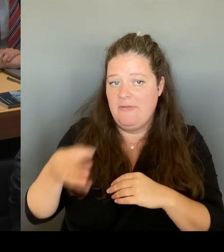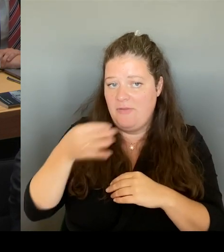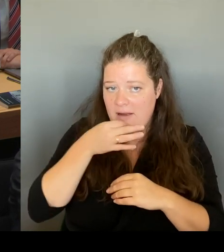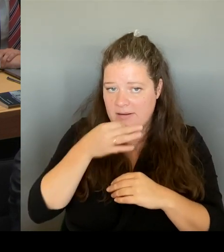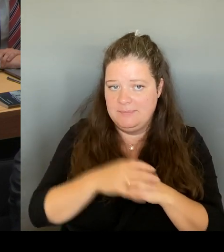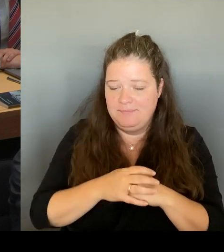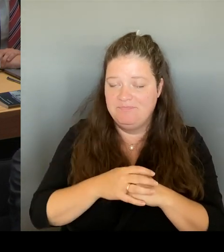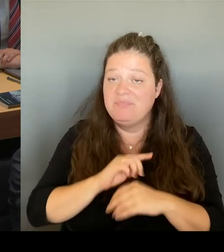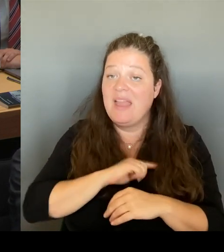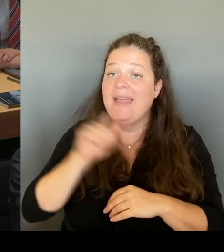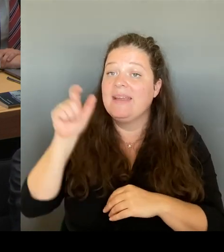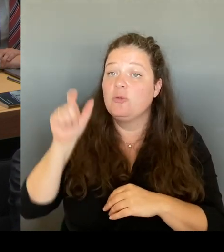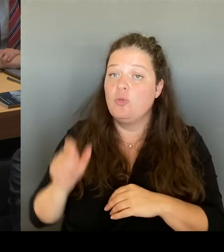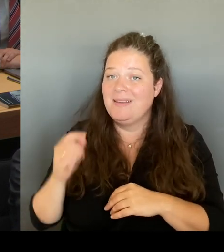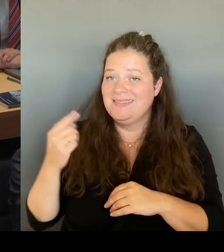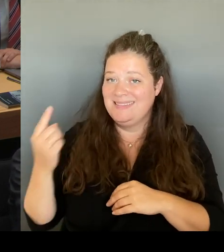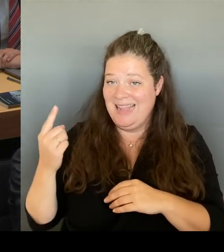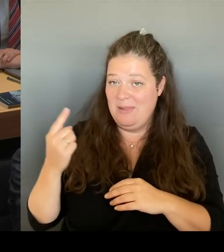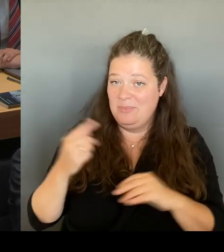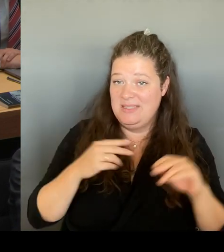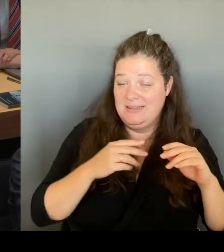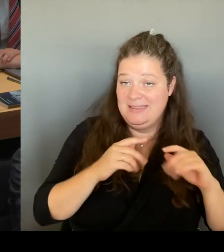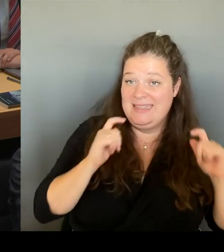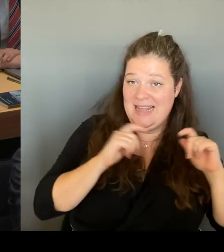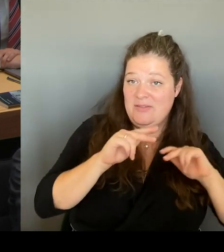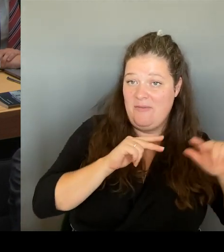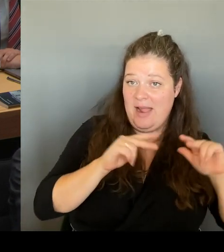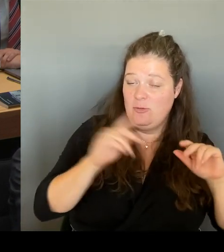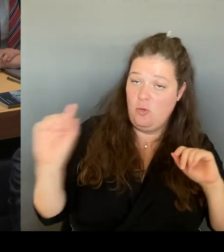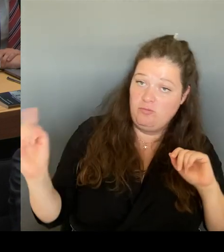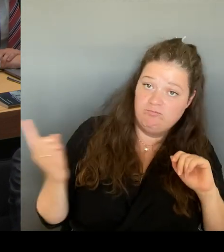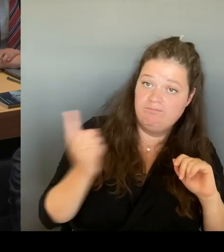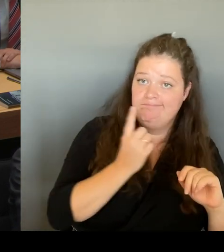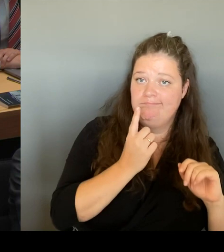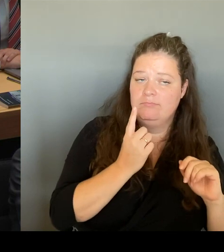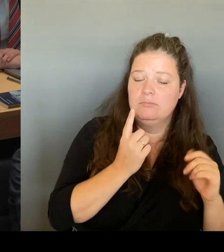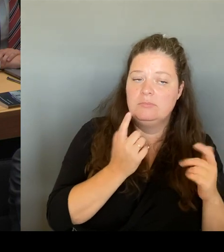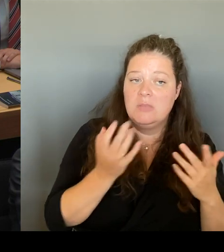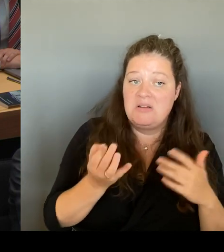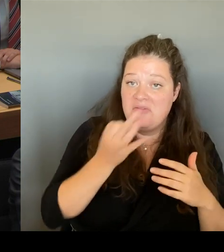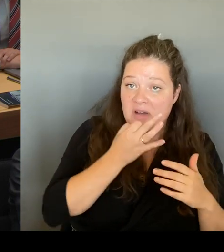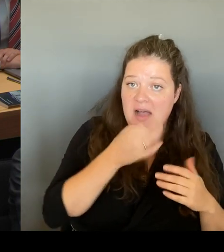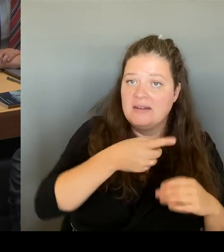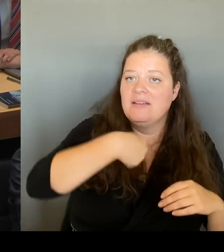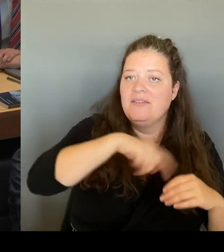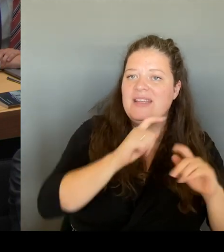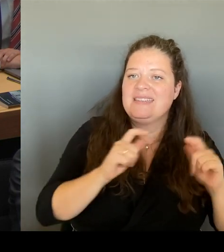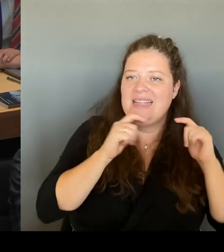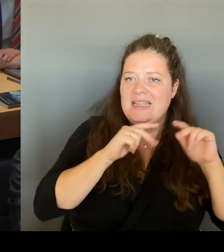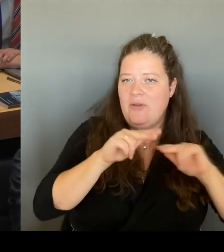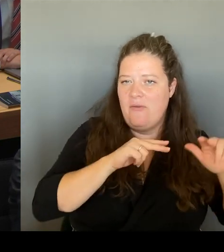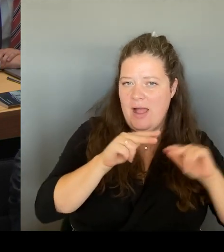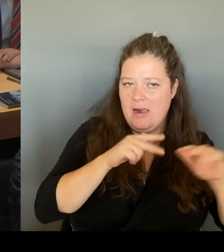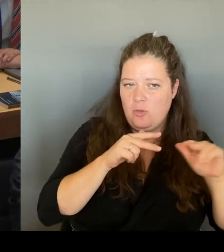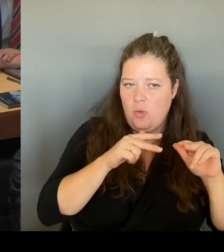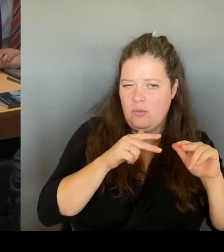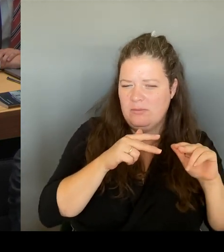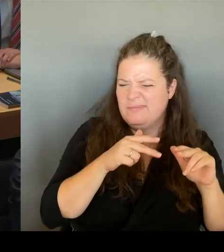versichert, dass er A) mandatiert ist, mit uns darüber zu sprechen. Und das hat er uns zugesichert.